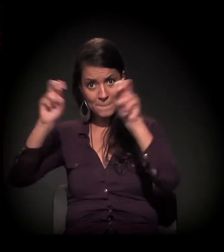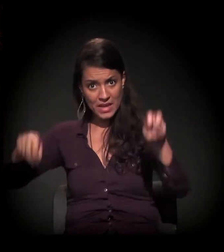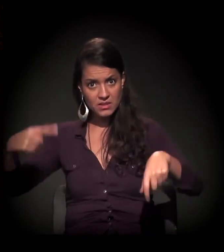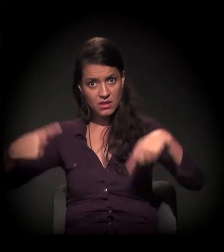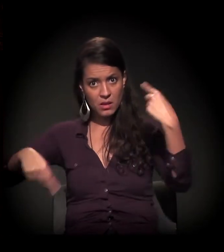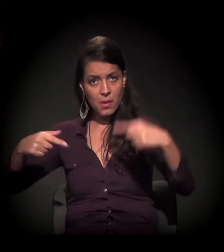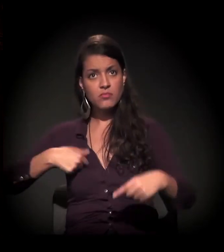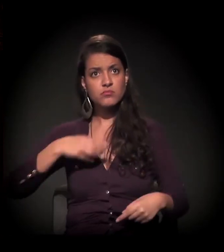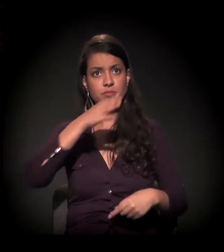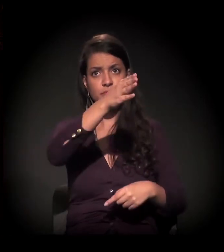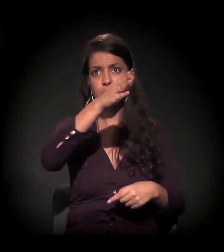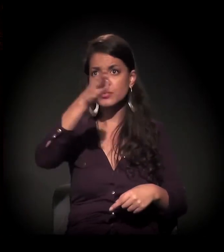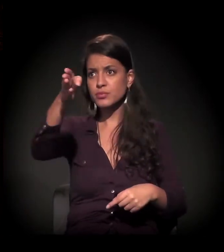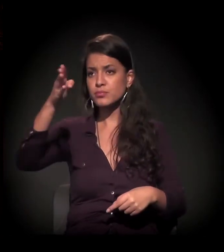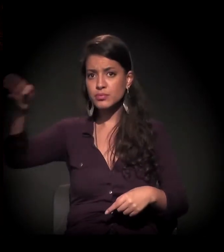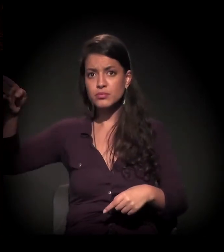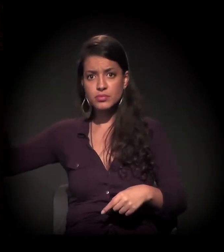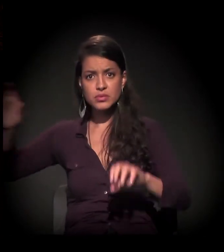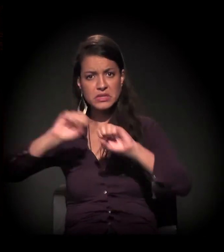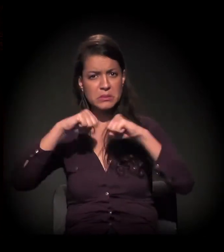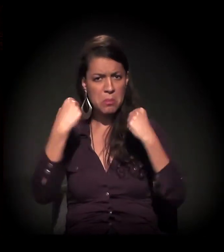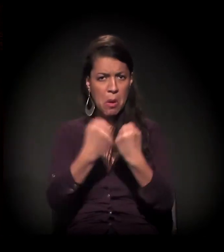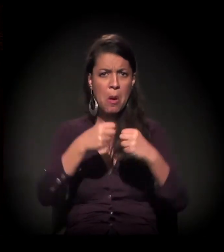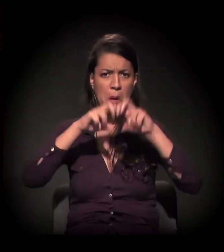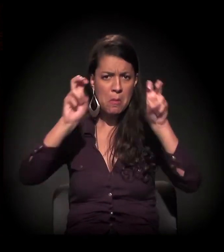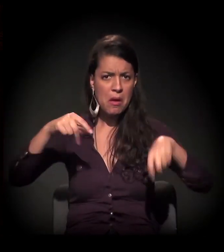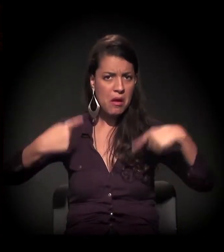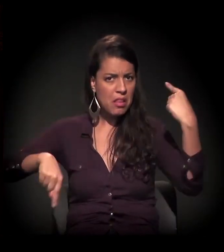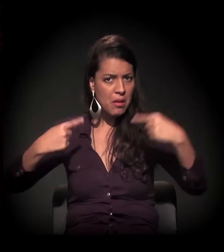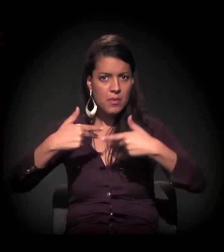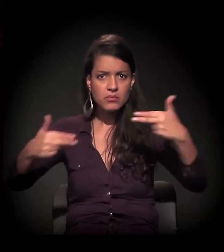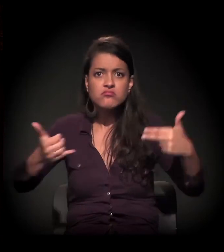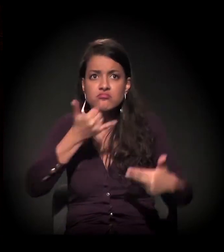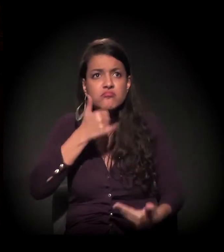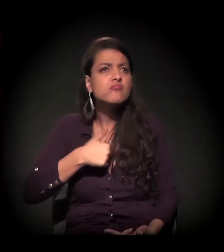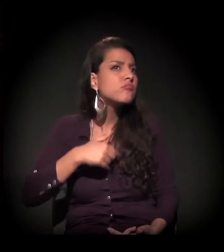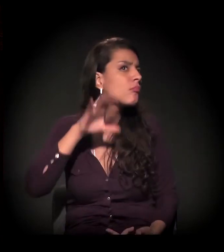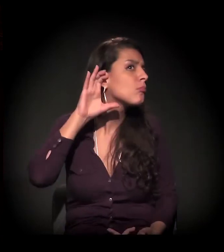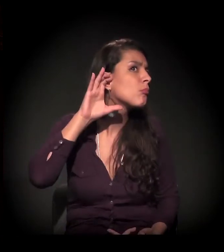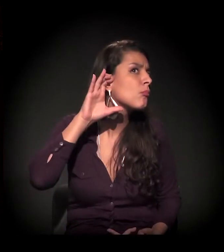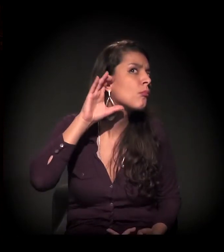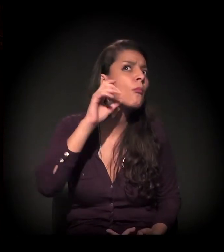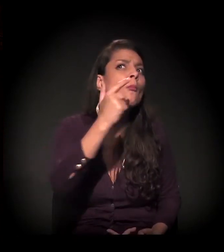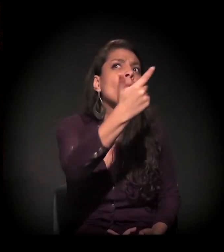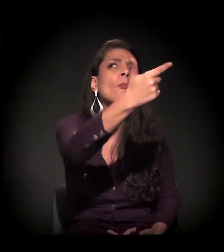em mesas, em debates, em simpósios −, e não se ouve.